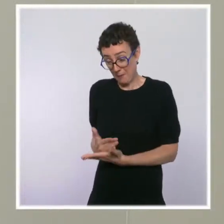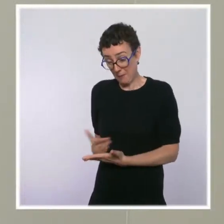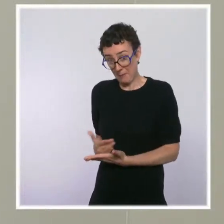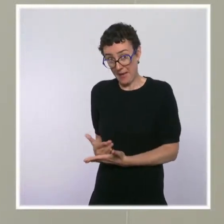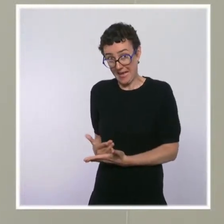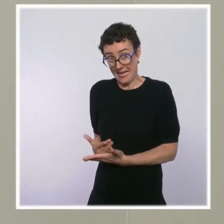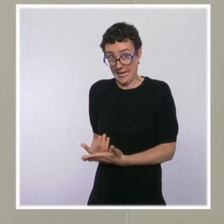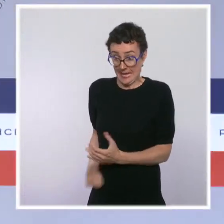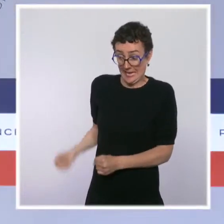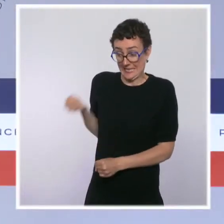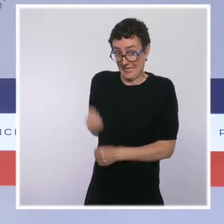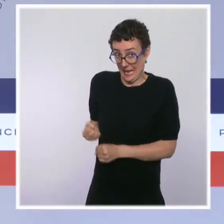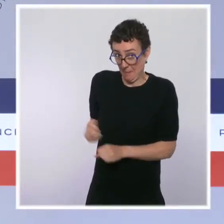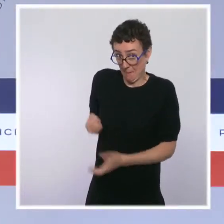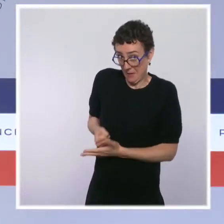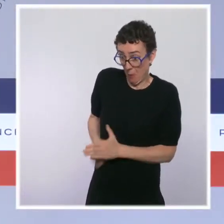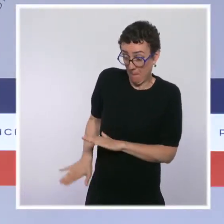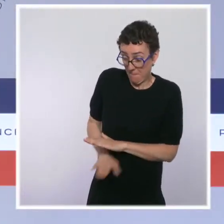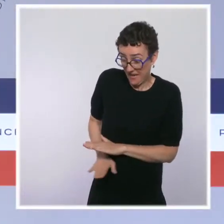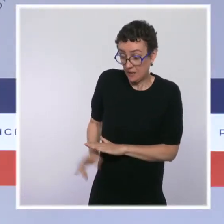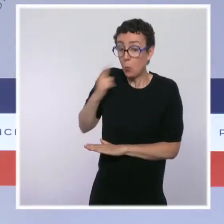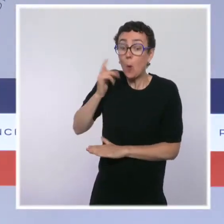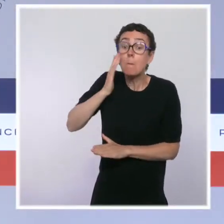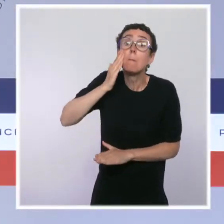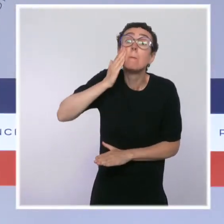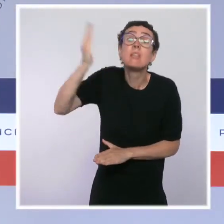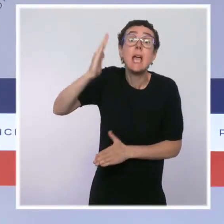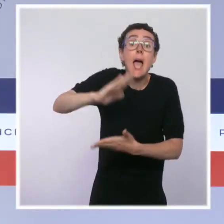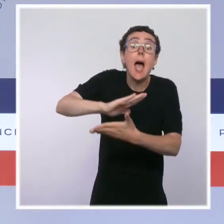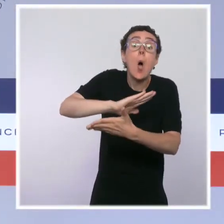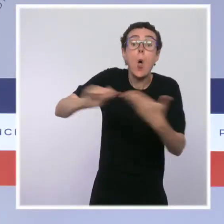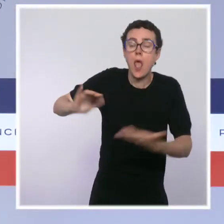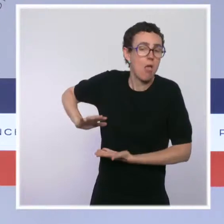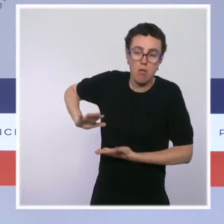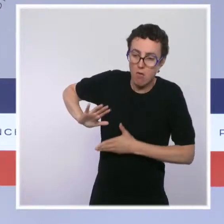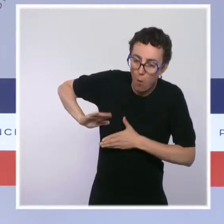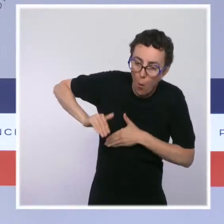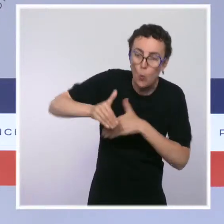cas d'alternance ? Il y a eu un premier temps dans ce quinquennat, en matière de